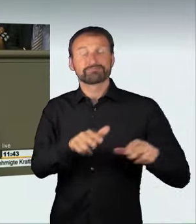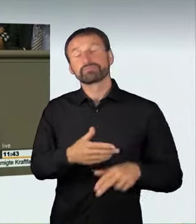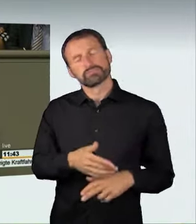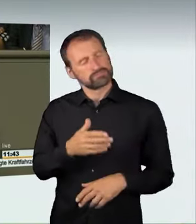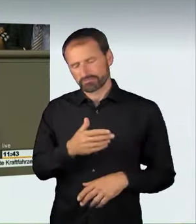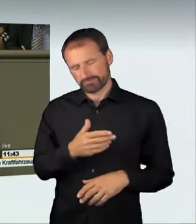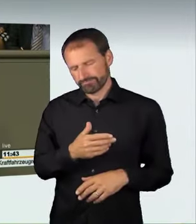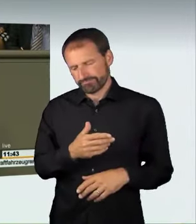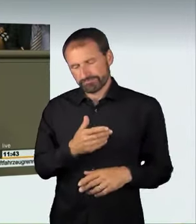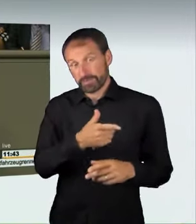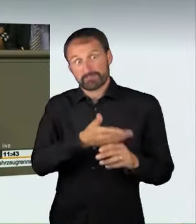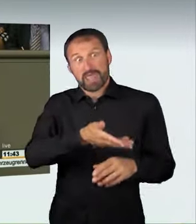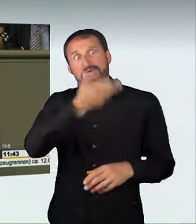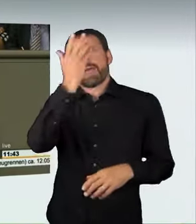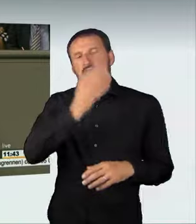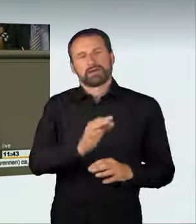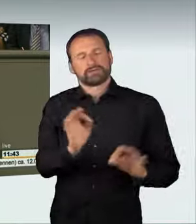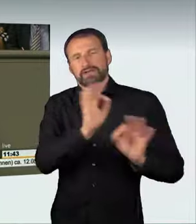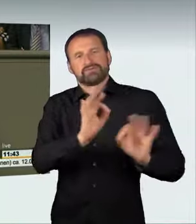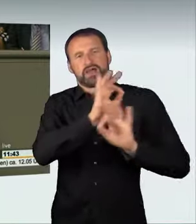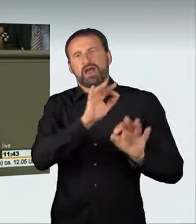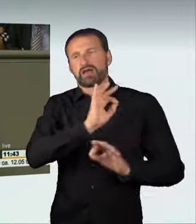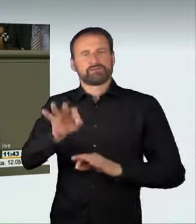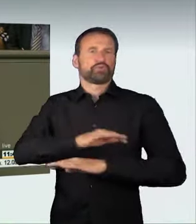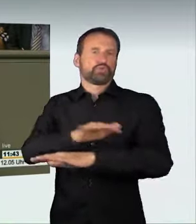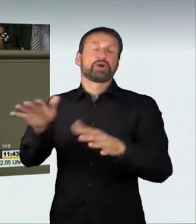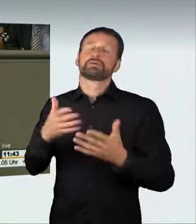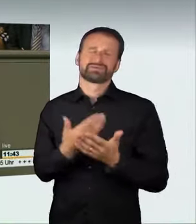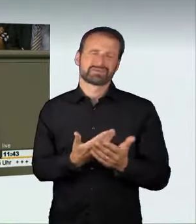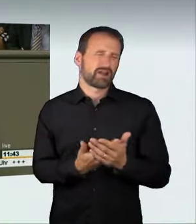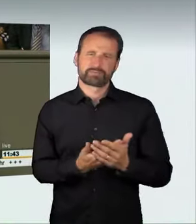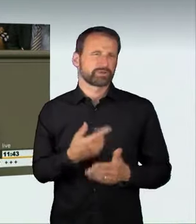die Teilnahme und die Veranstaltung von illegalen Straßenrennen